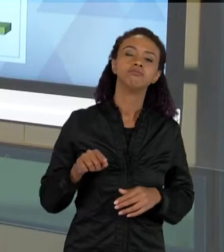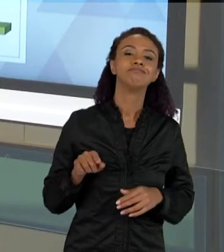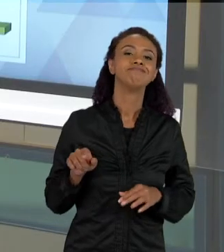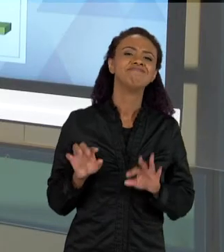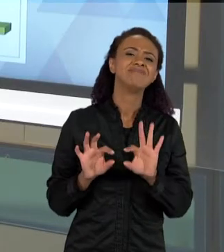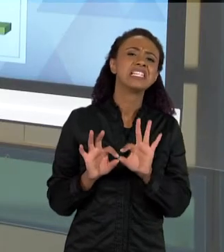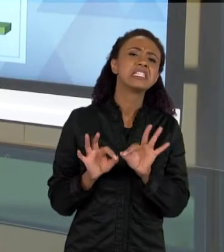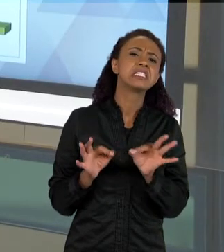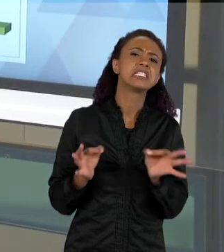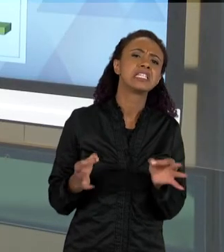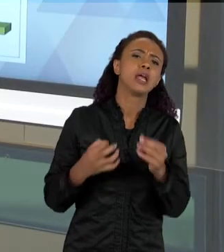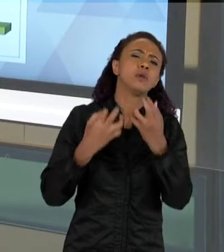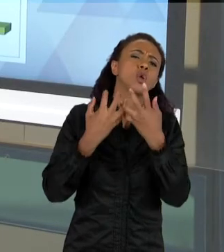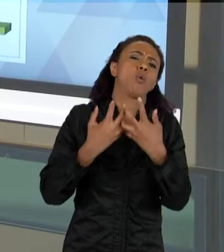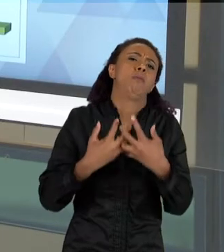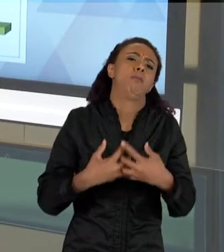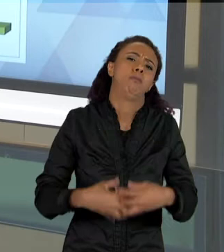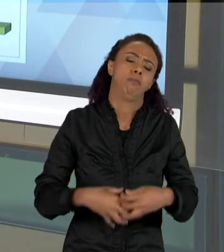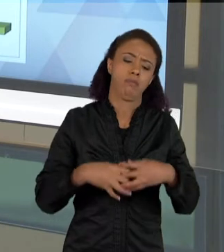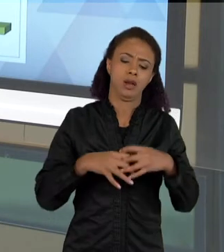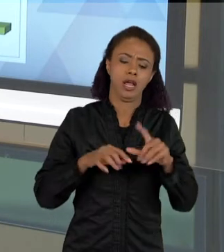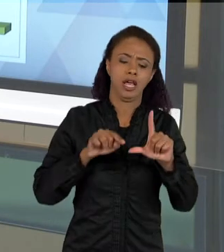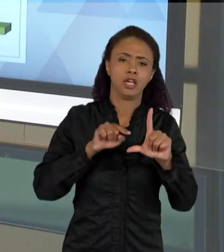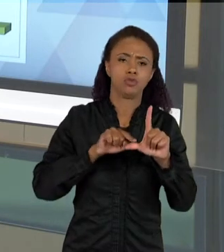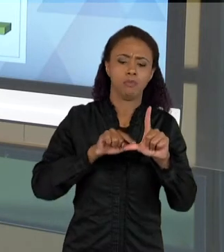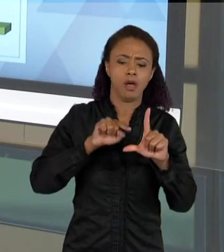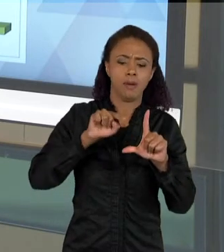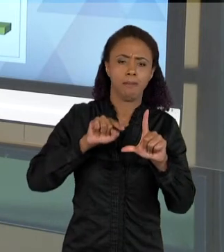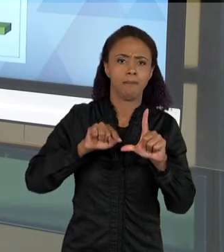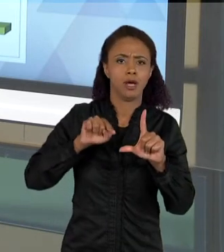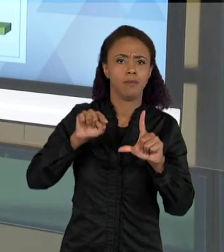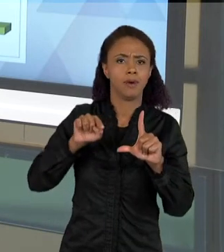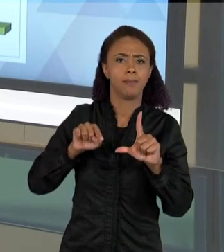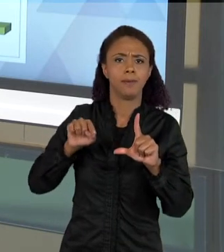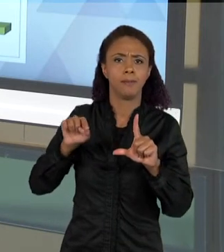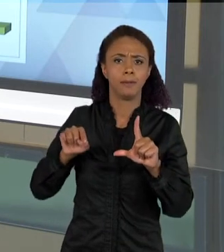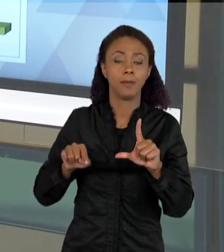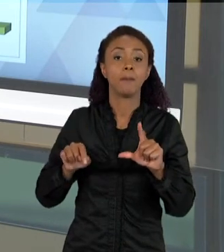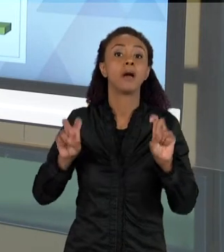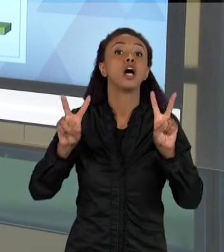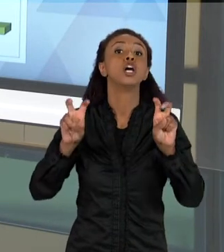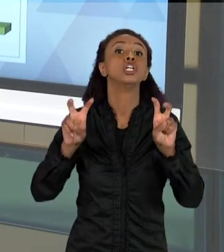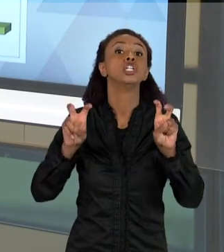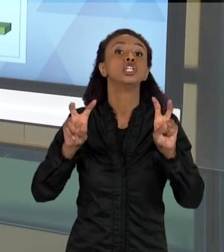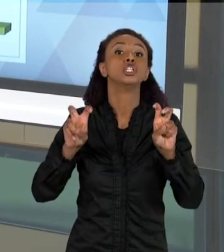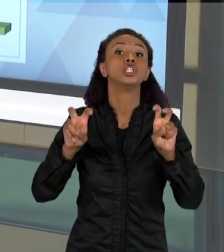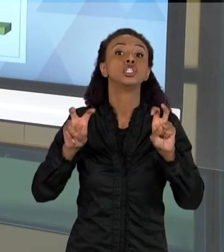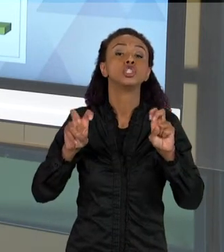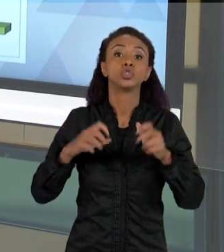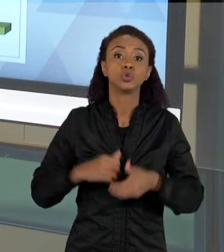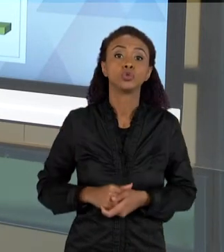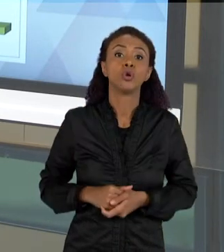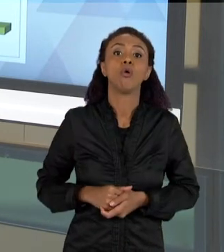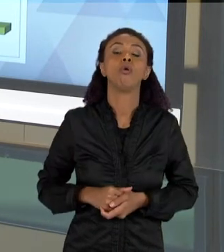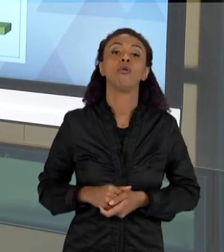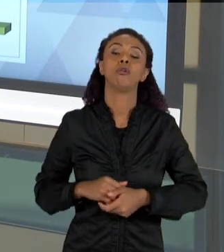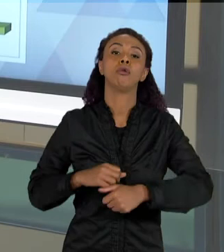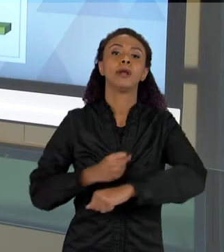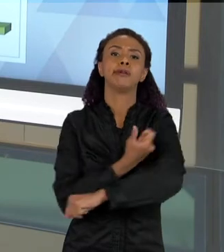COMPLEXIDADE CONCEITUAL, QUANDO EU ESTOU FALANDO DE BIODIVERSIDADE NUMA SEQUÊNCIA QUE NÓS TEMOS. CONFORME AS